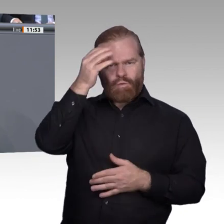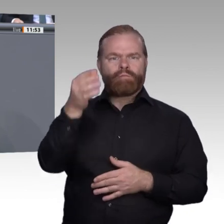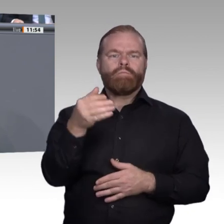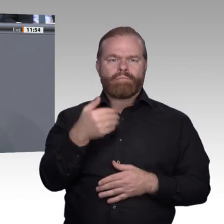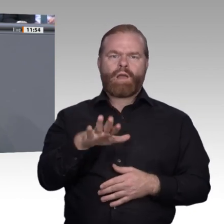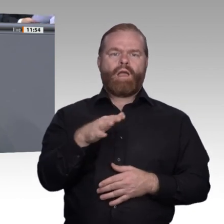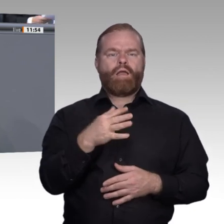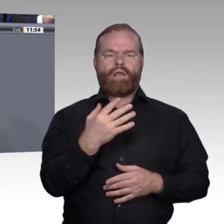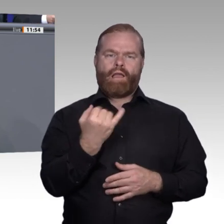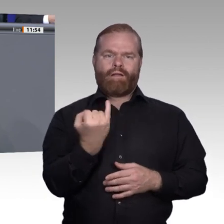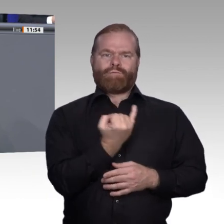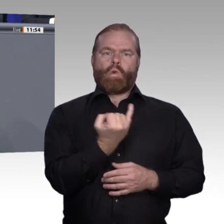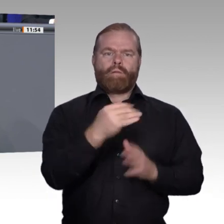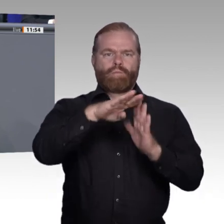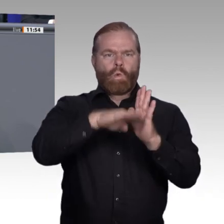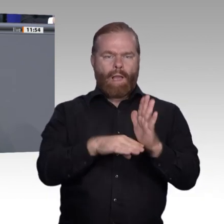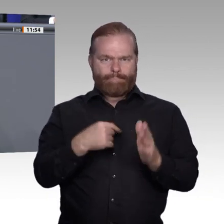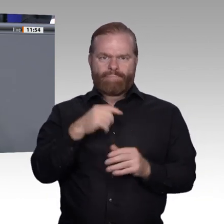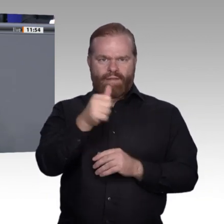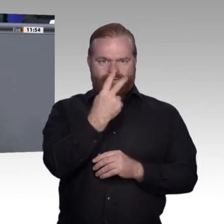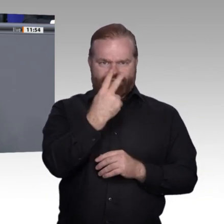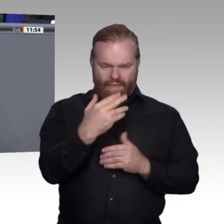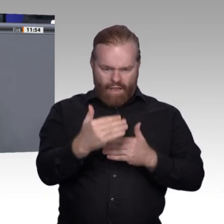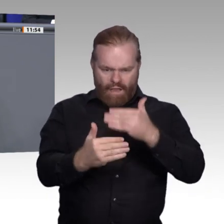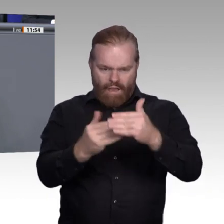stärker systematisieren und formalisieren. Der Wert der Berufe ist durch die Herausforderung